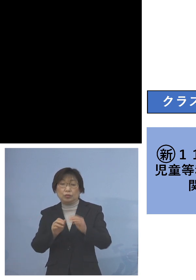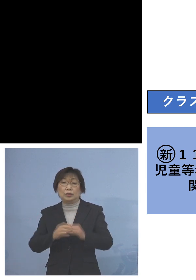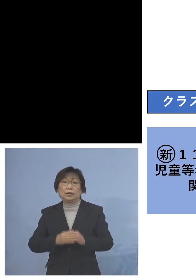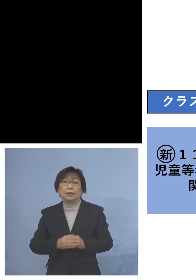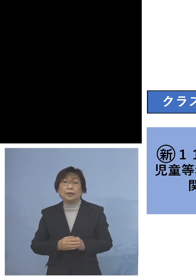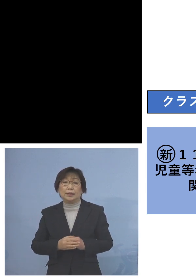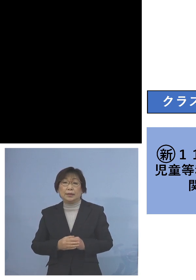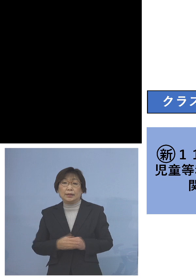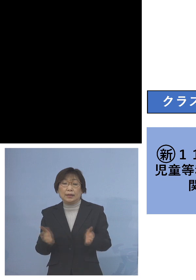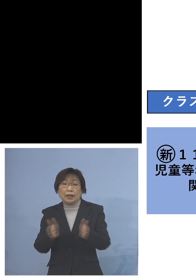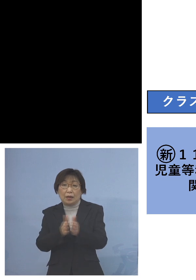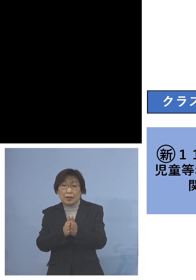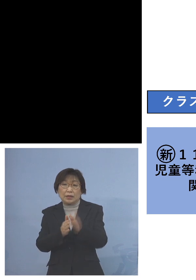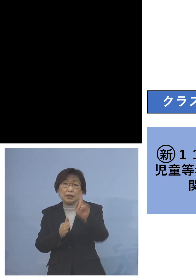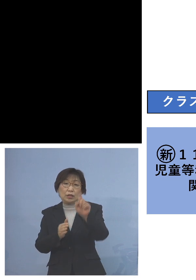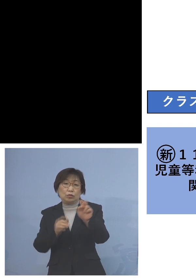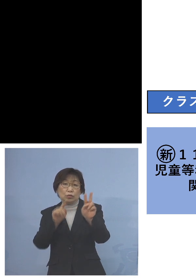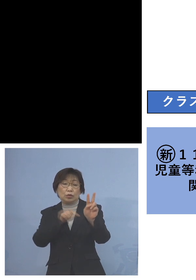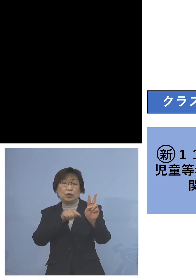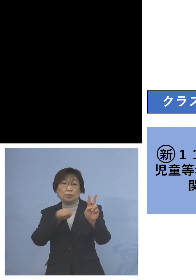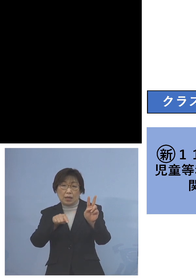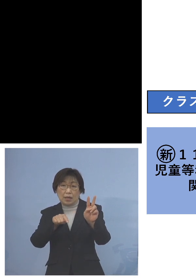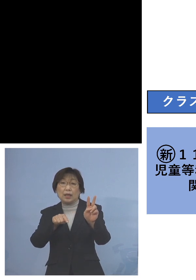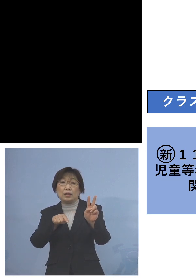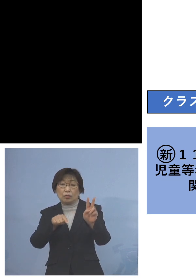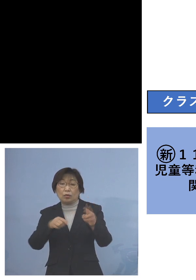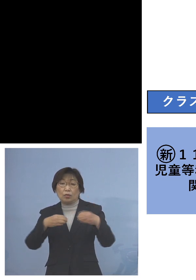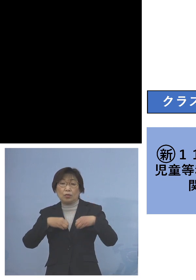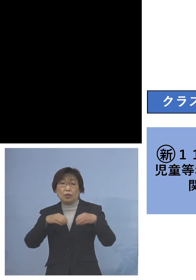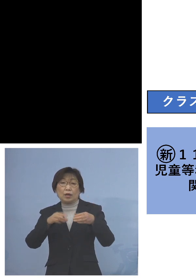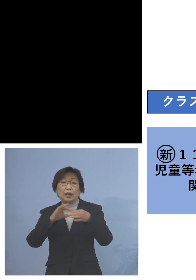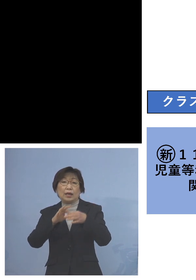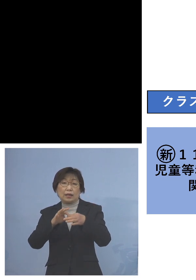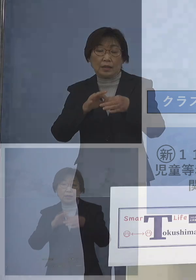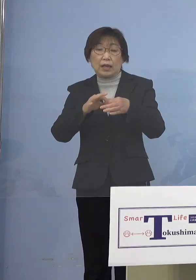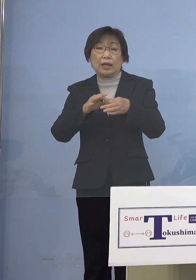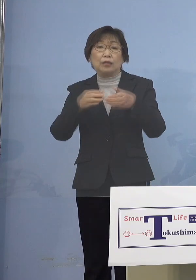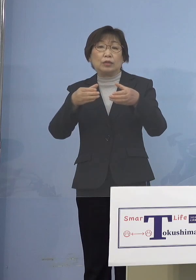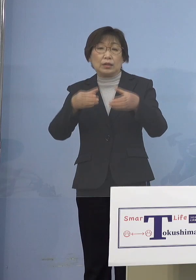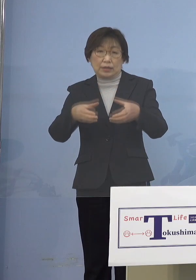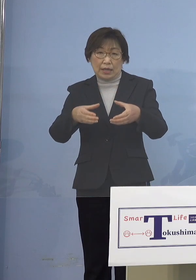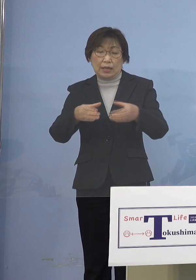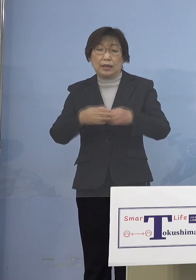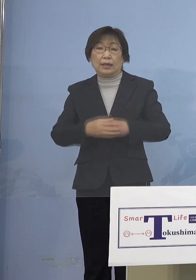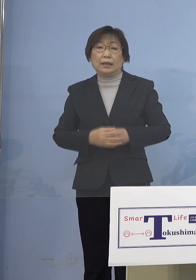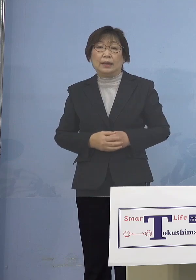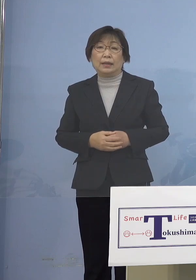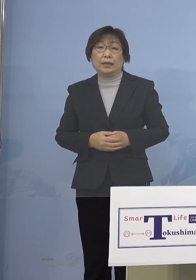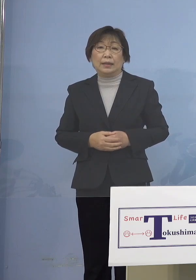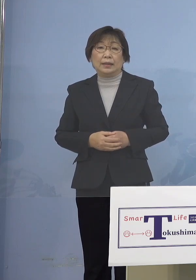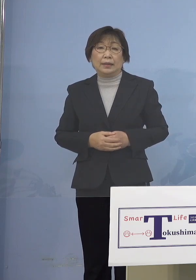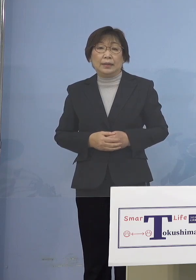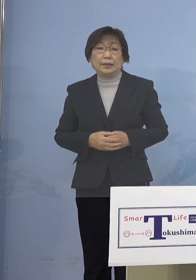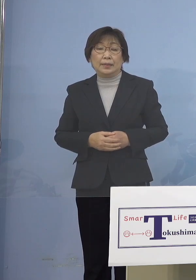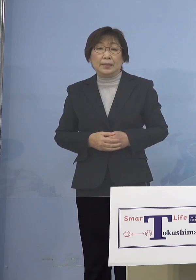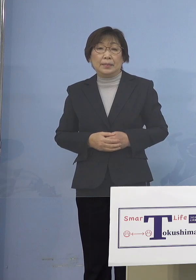合わせて12名の関連クラスターとして 認定させていただきます